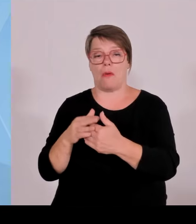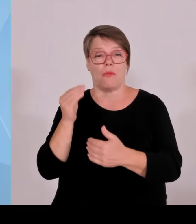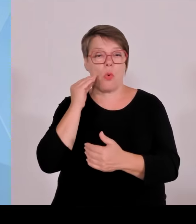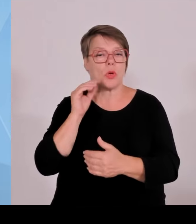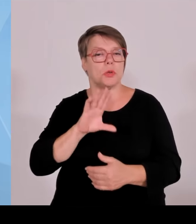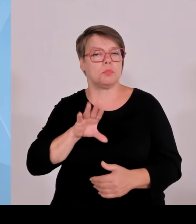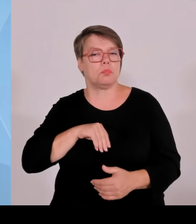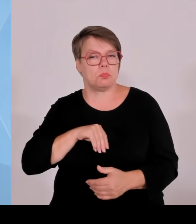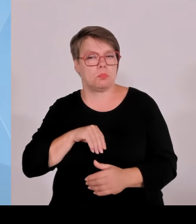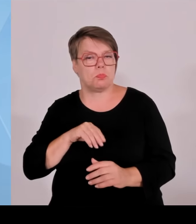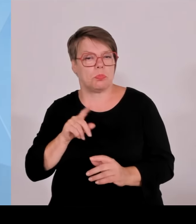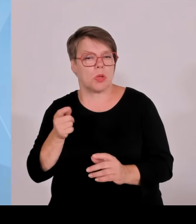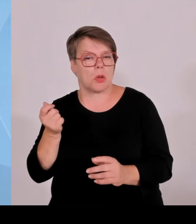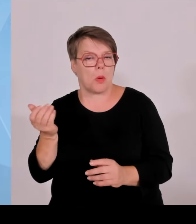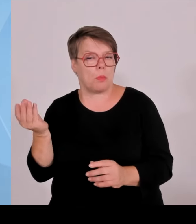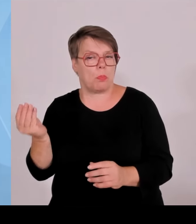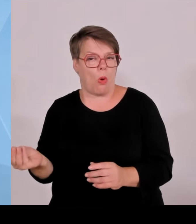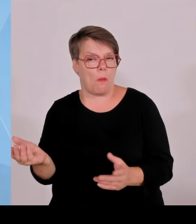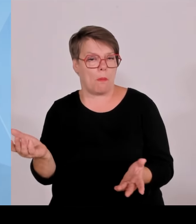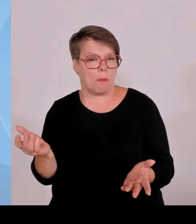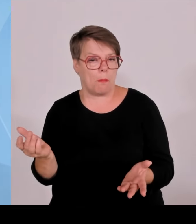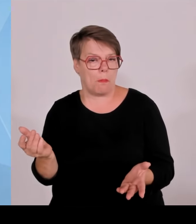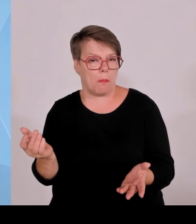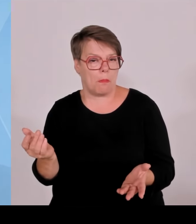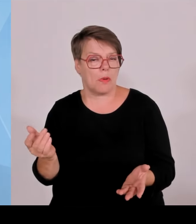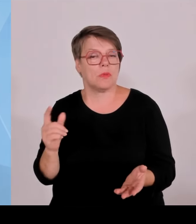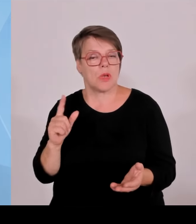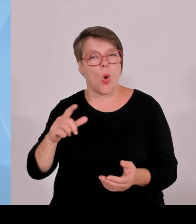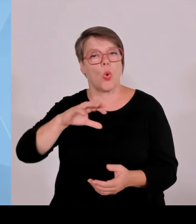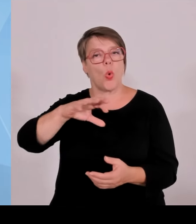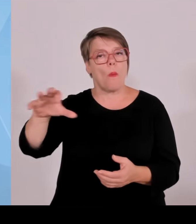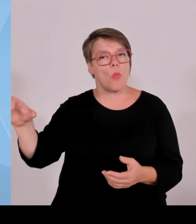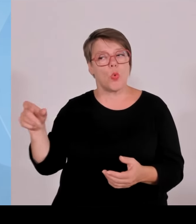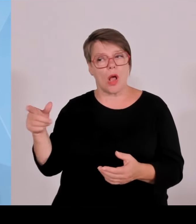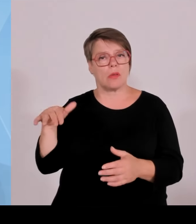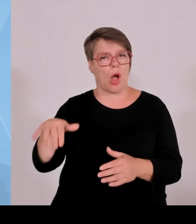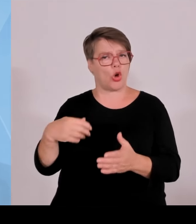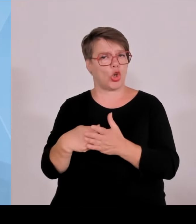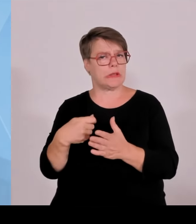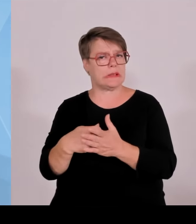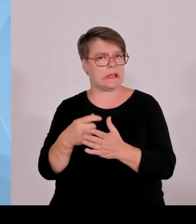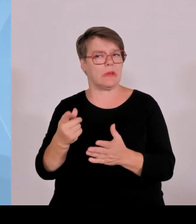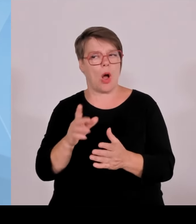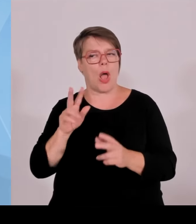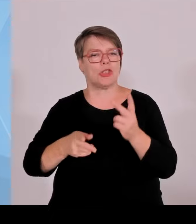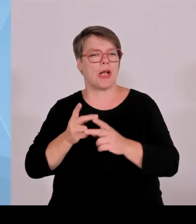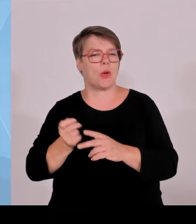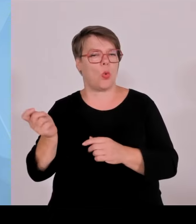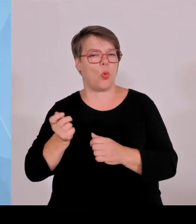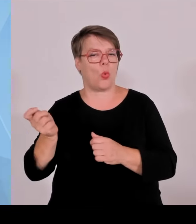möglichst viele Anteil haben zu lassen an solchen Anlagen. Wir können jetzt diese Entschädigung nicht beliebig nach oben